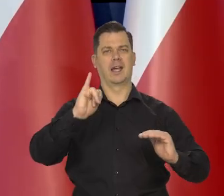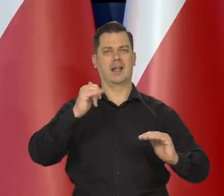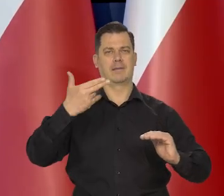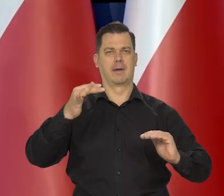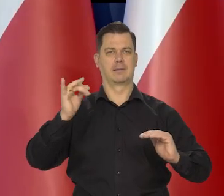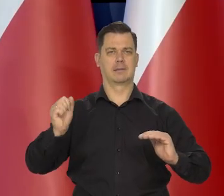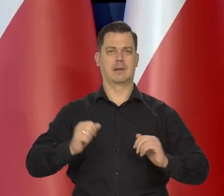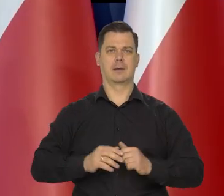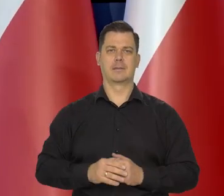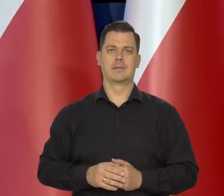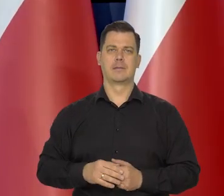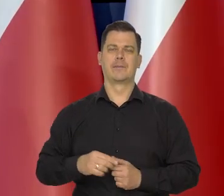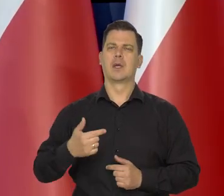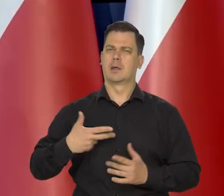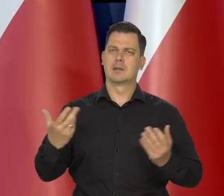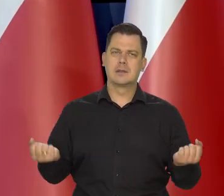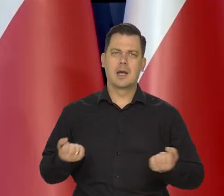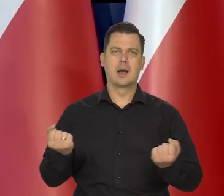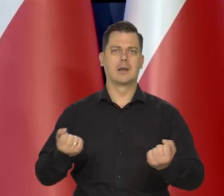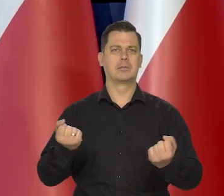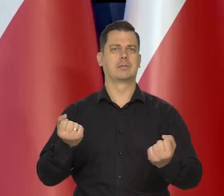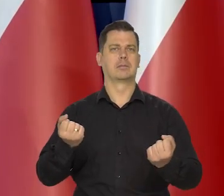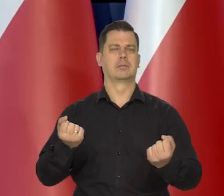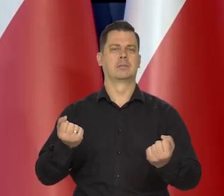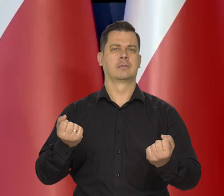Staramy się, jak Państwo wiedzą,